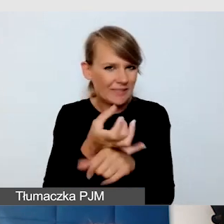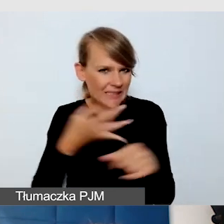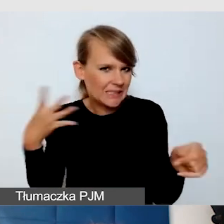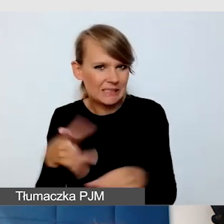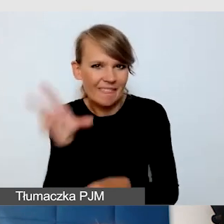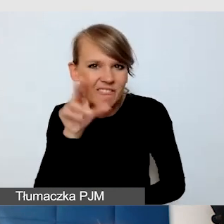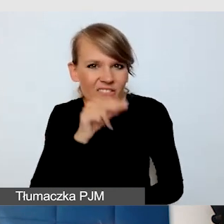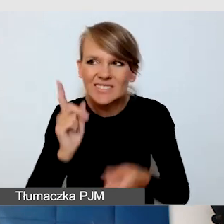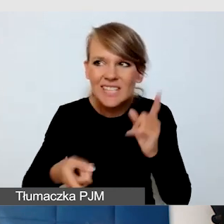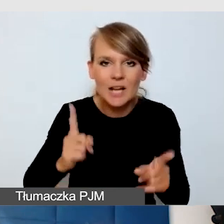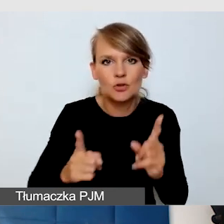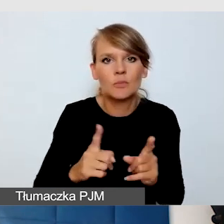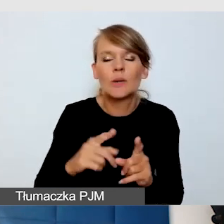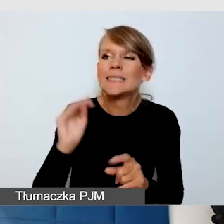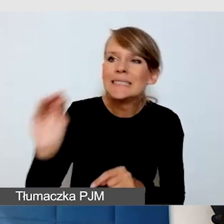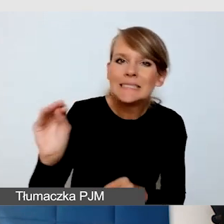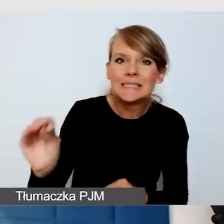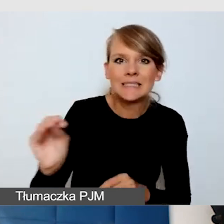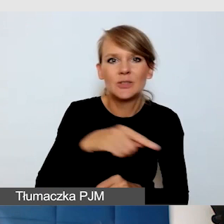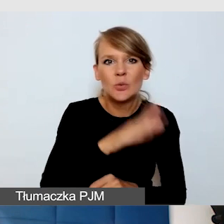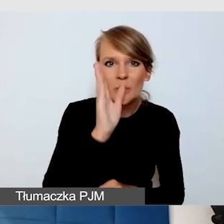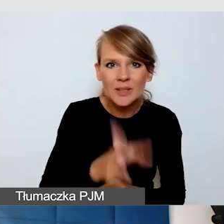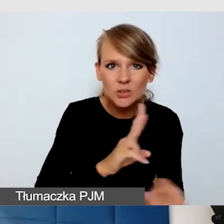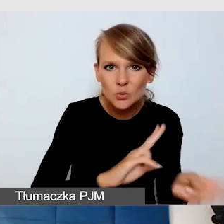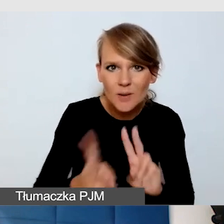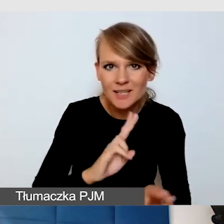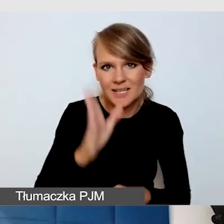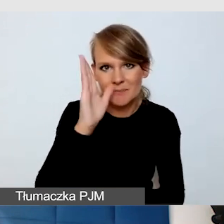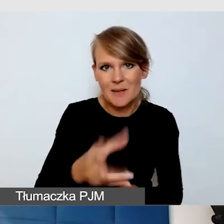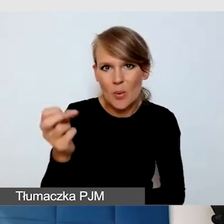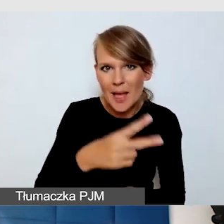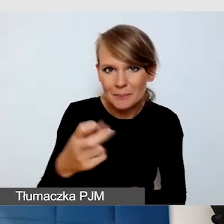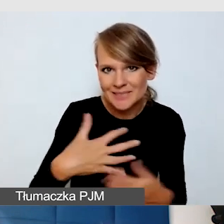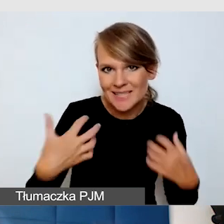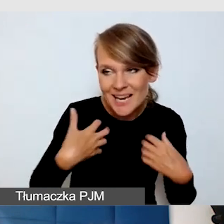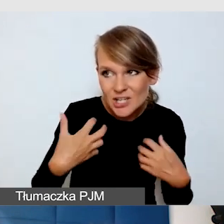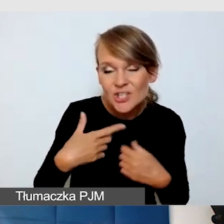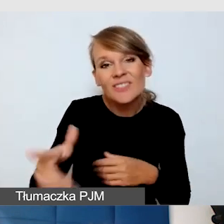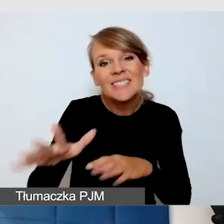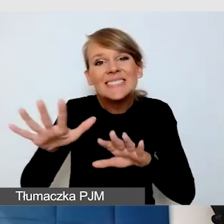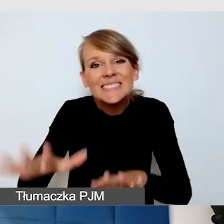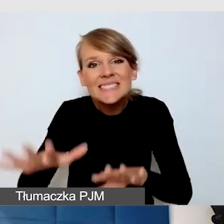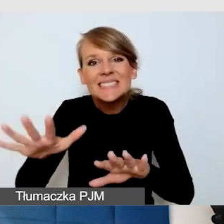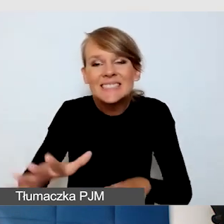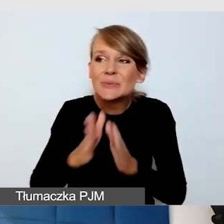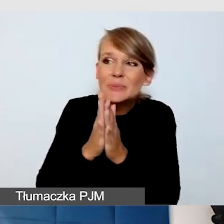że dane wydarzenie będzie tłumaczone, będą napisy na żywo, i może warto mówić wolniej.